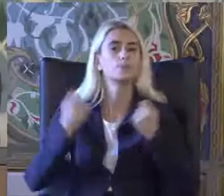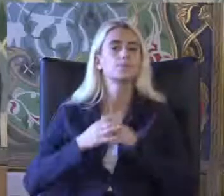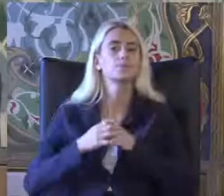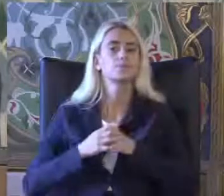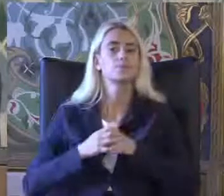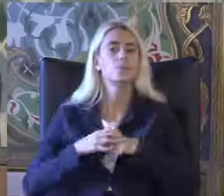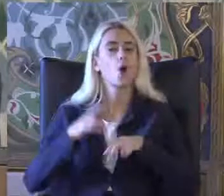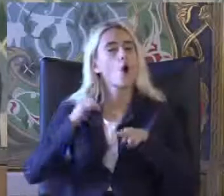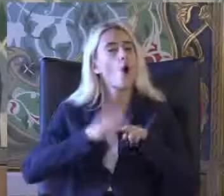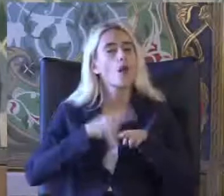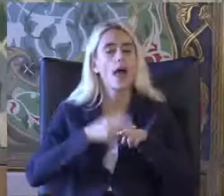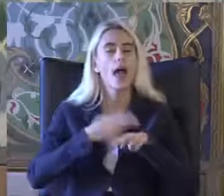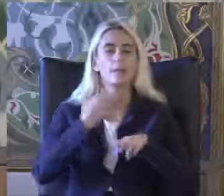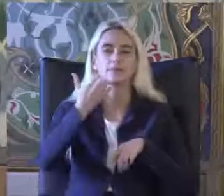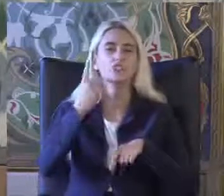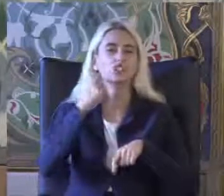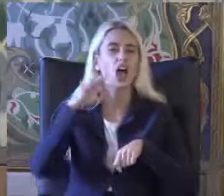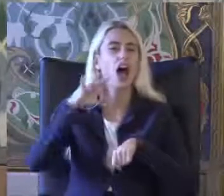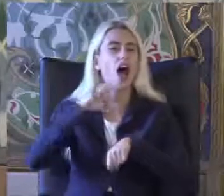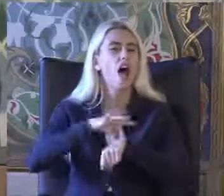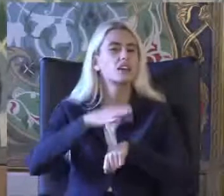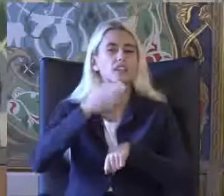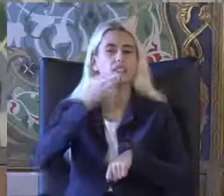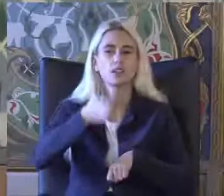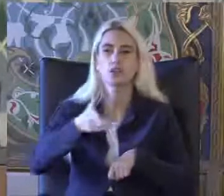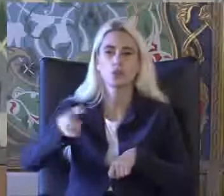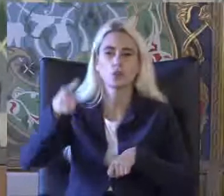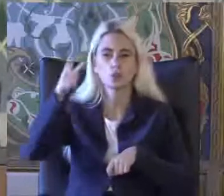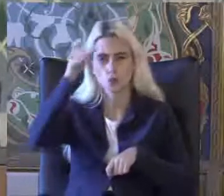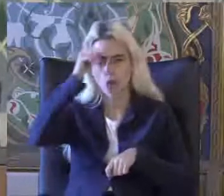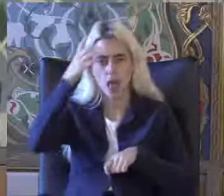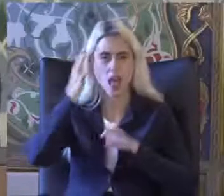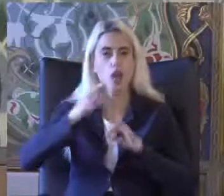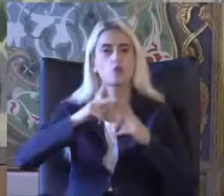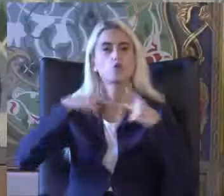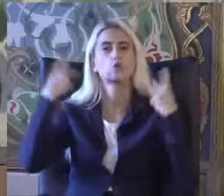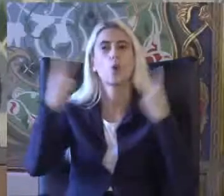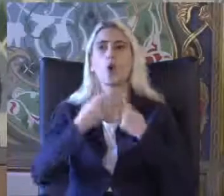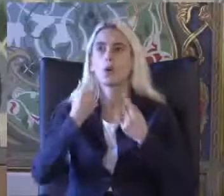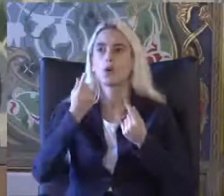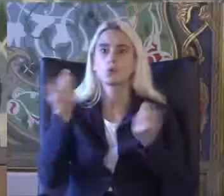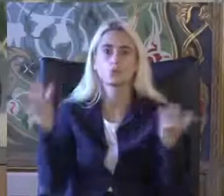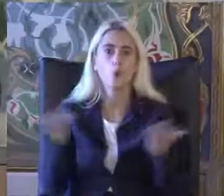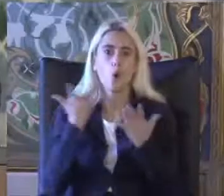Örneğin diyabet Türkiye'de de dünyada da sıklığı giderek artan bir hastalık